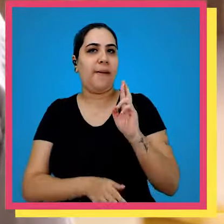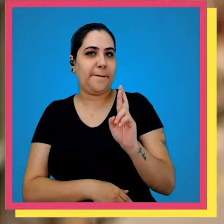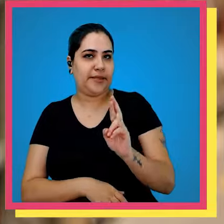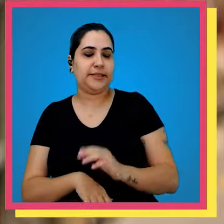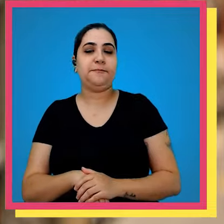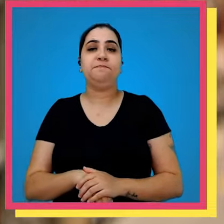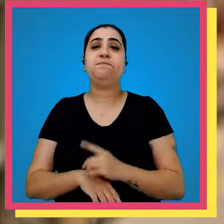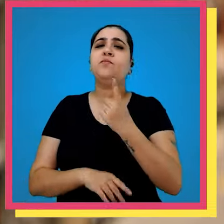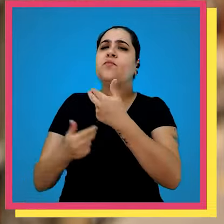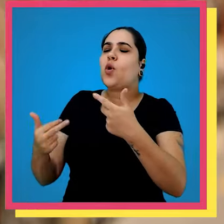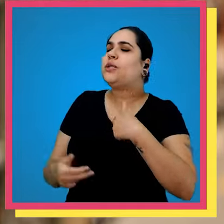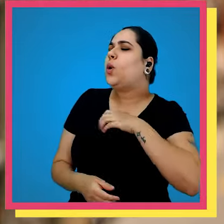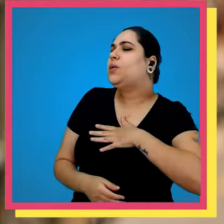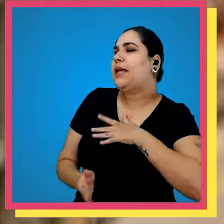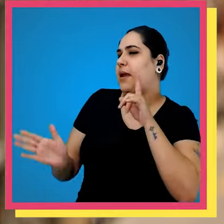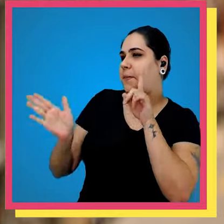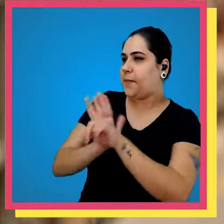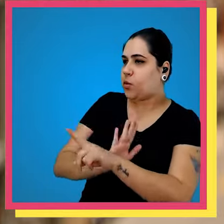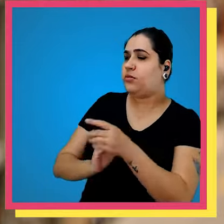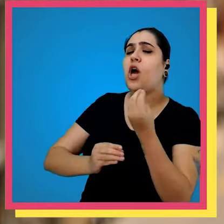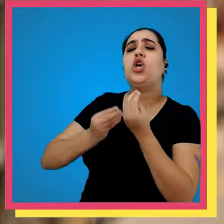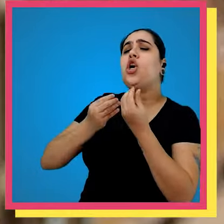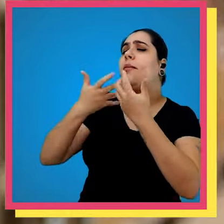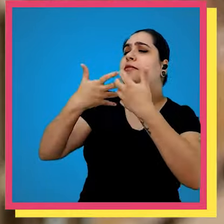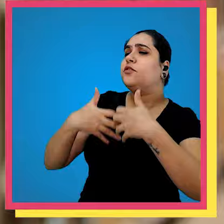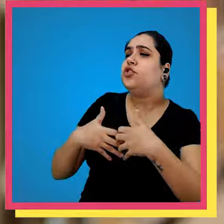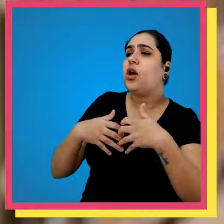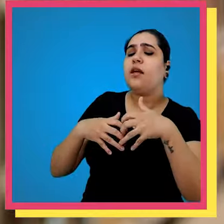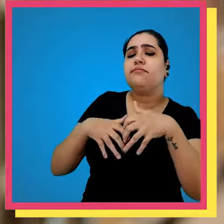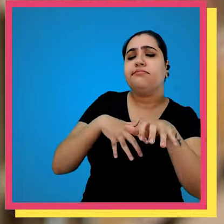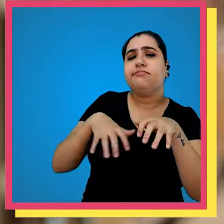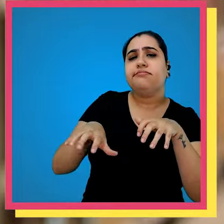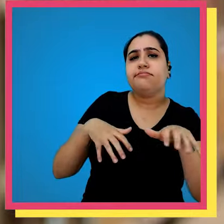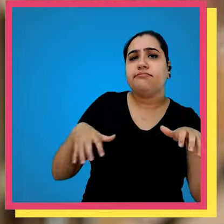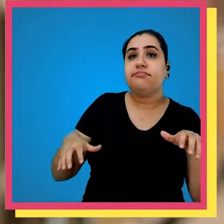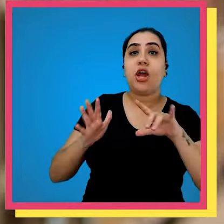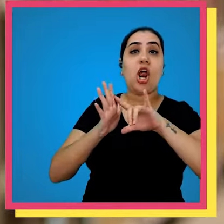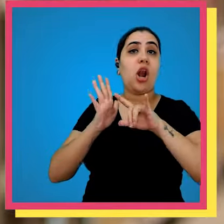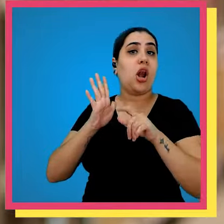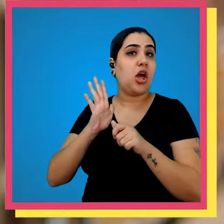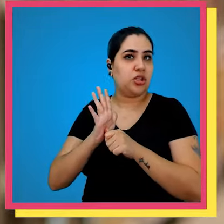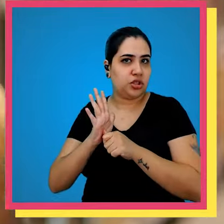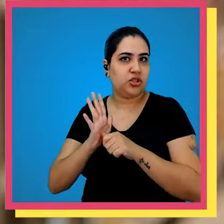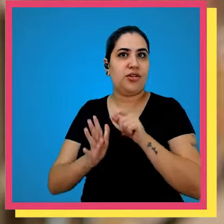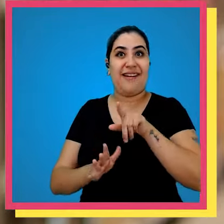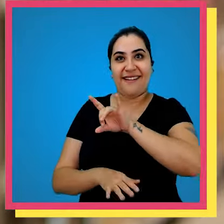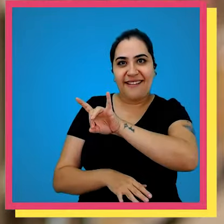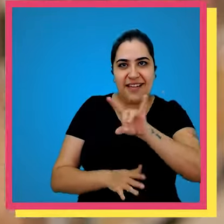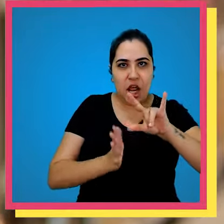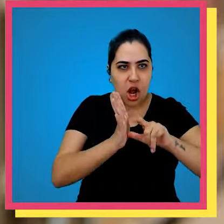uma coisa que eu gostaria muito de te perguntar é como funciona a distribuição para as lojas são